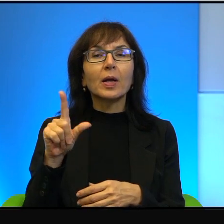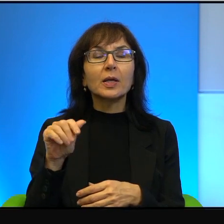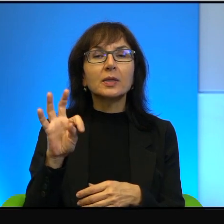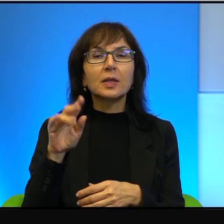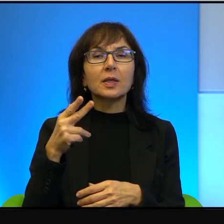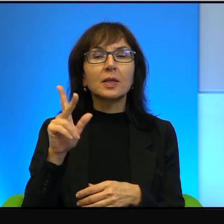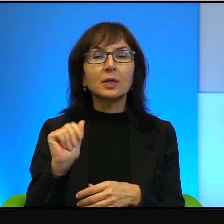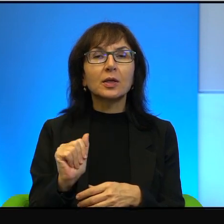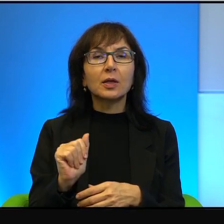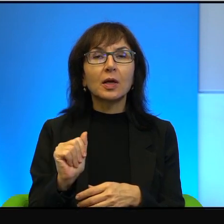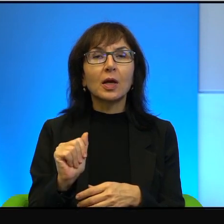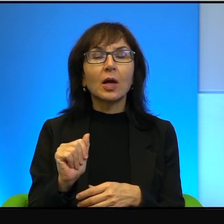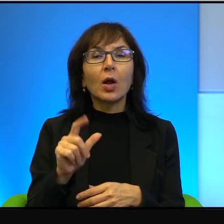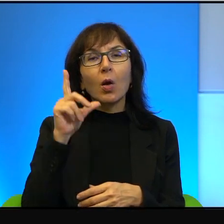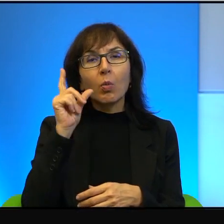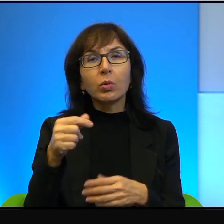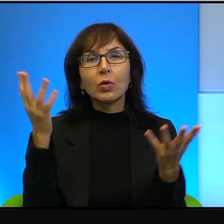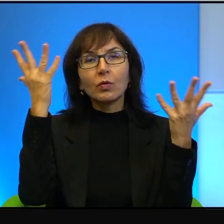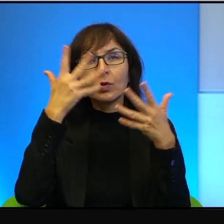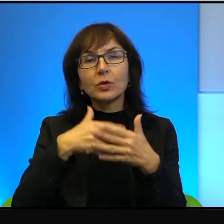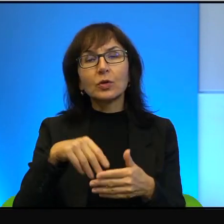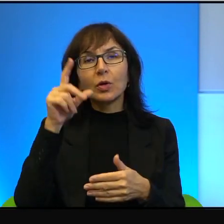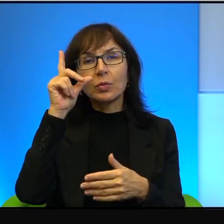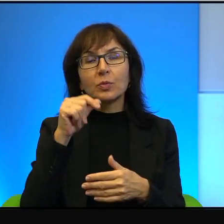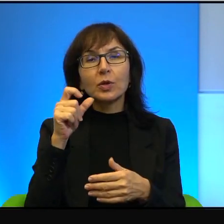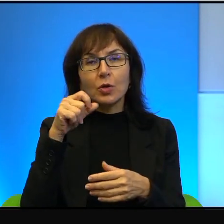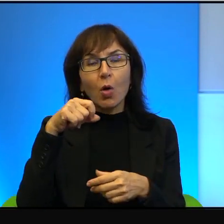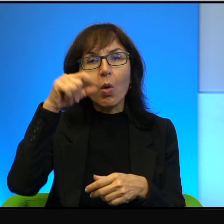marzenie, że pójdą wieczorem spać, obudzą się rano i nie będzie Izraela.